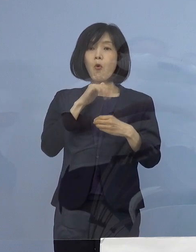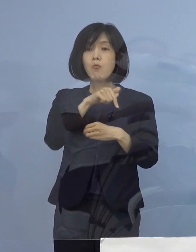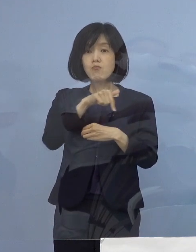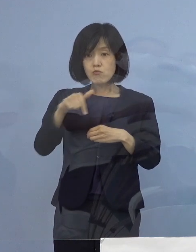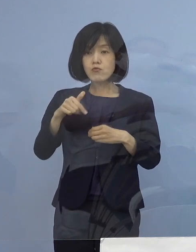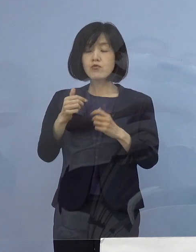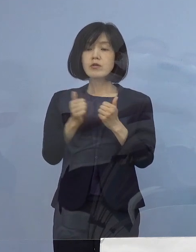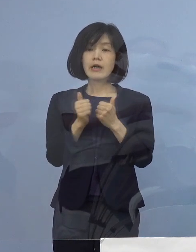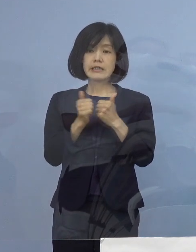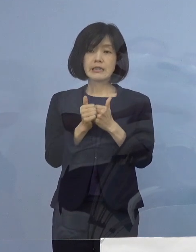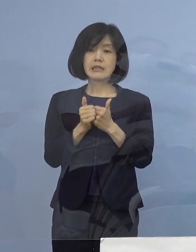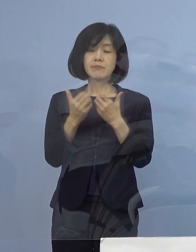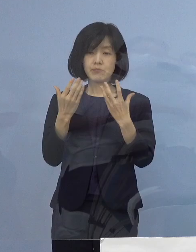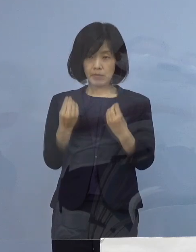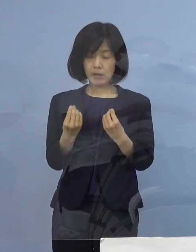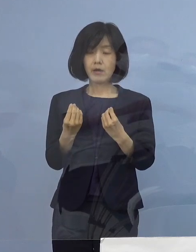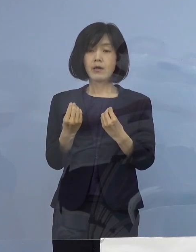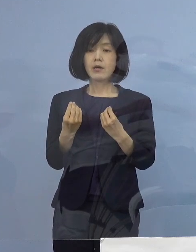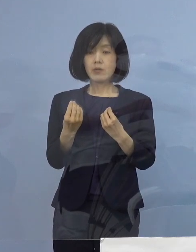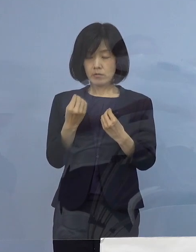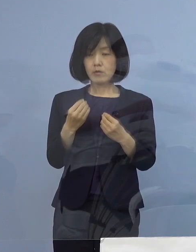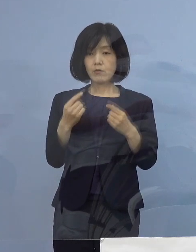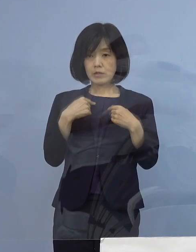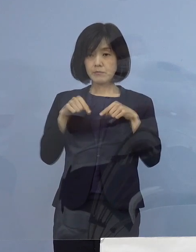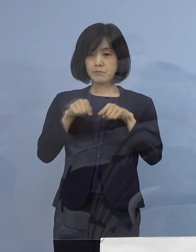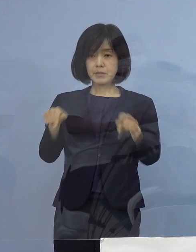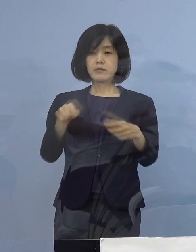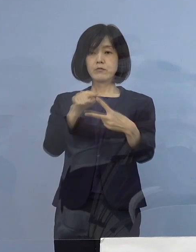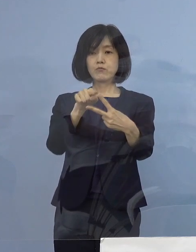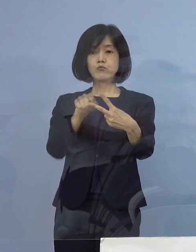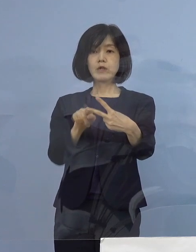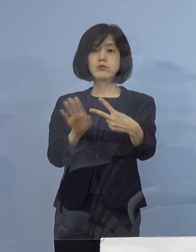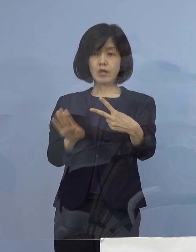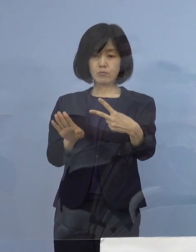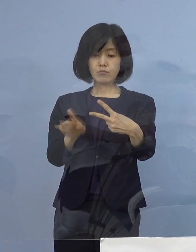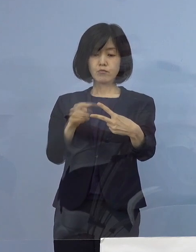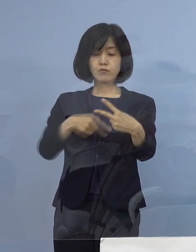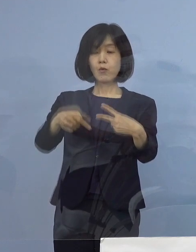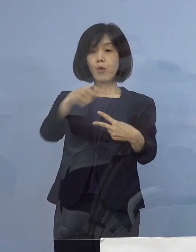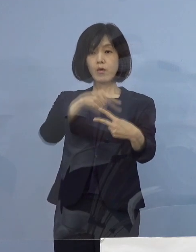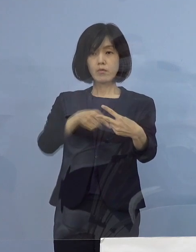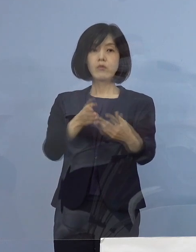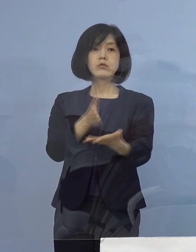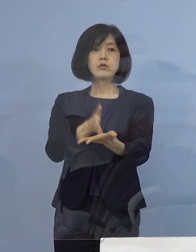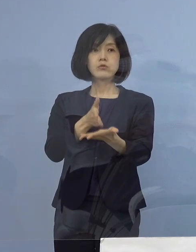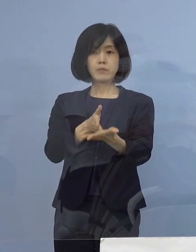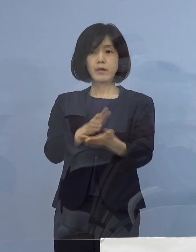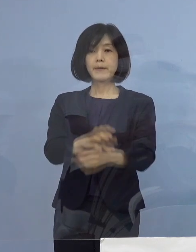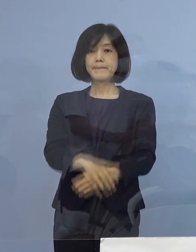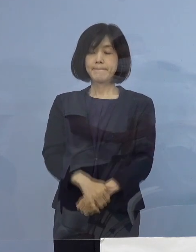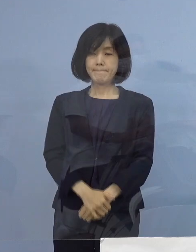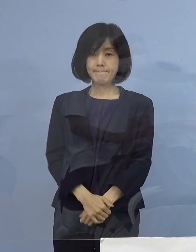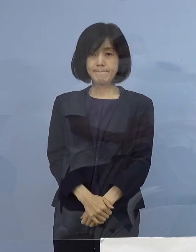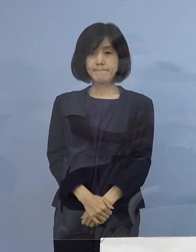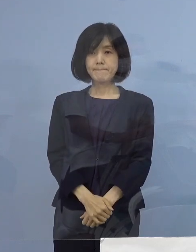私の方から2点 指示をさせていただきましたので このことについて ご説明をさせていただきます